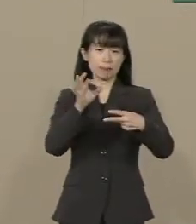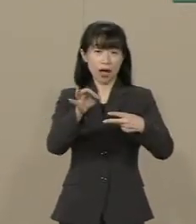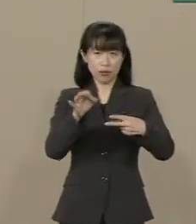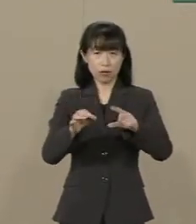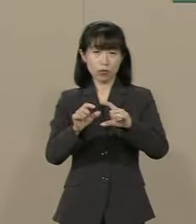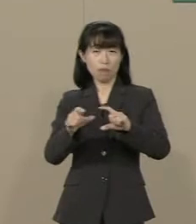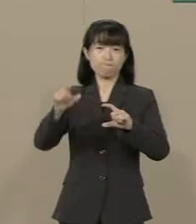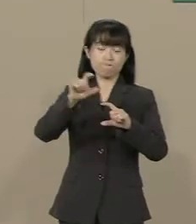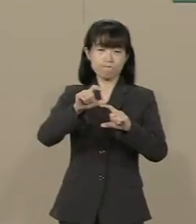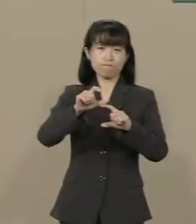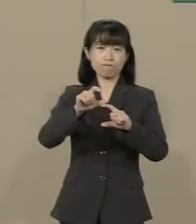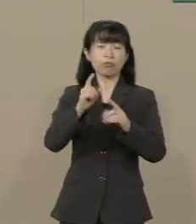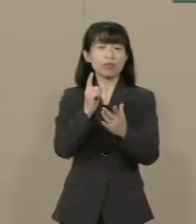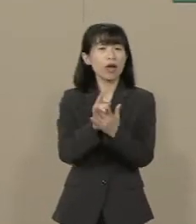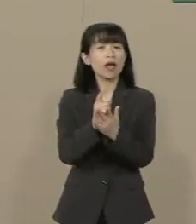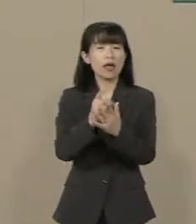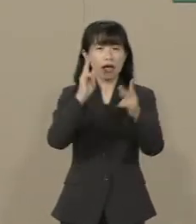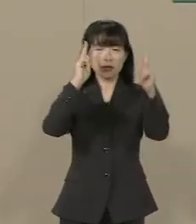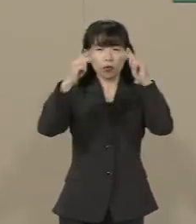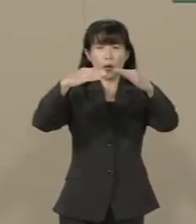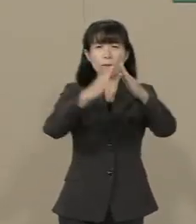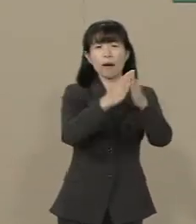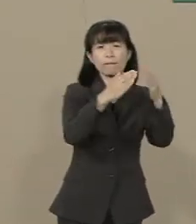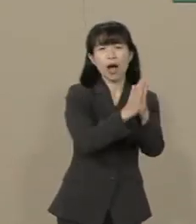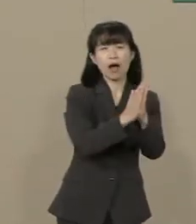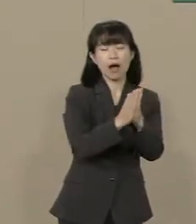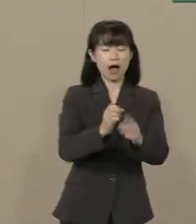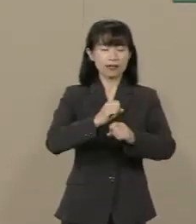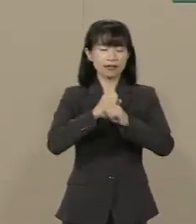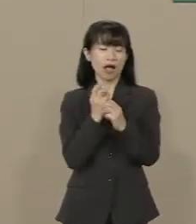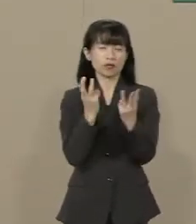自殺者が３万人の 大台に乗りました